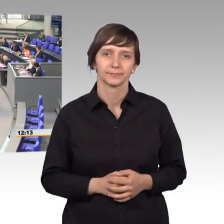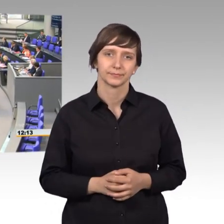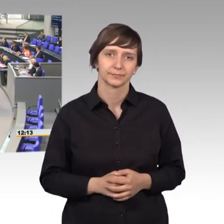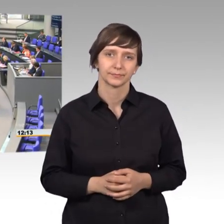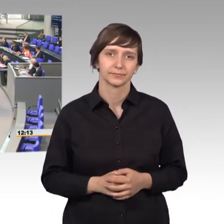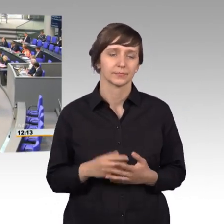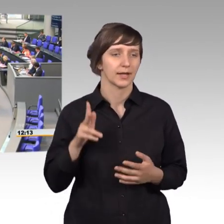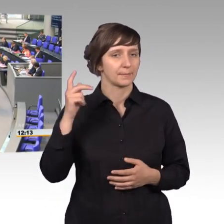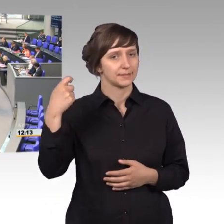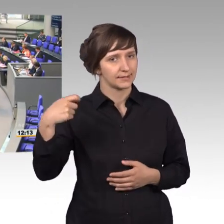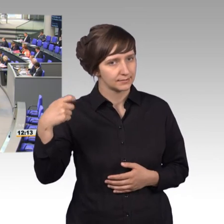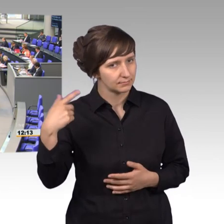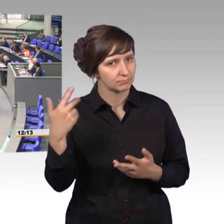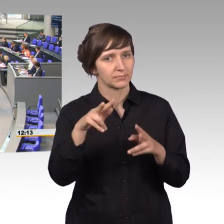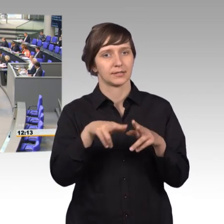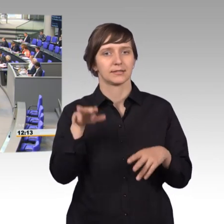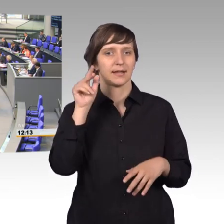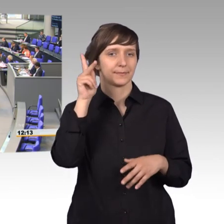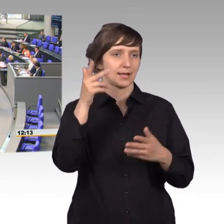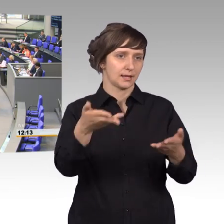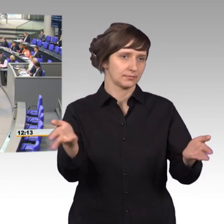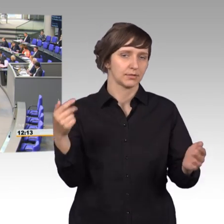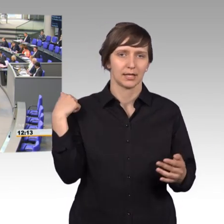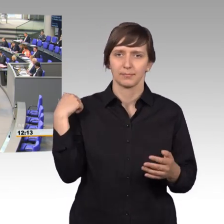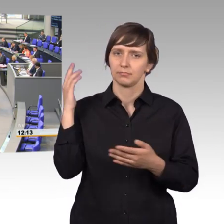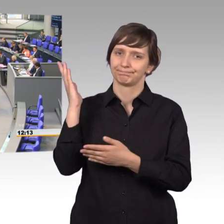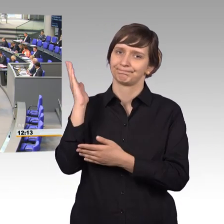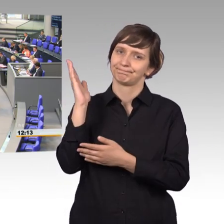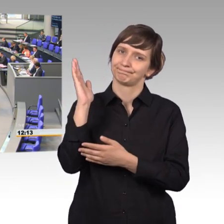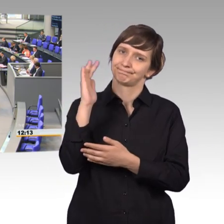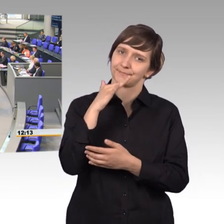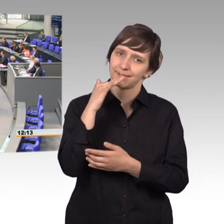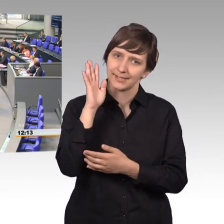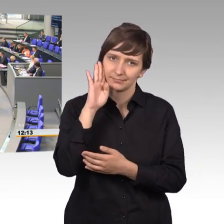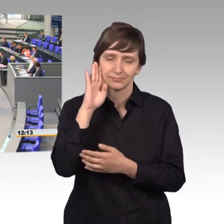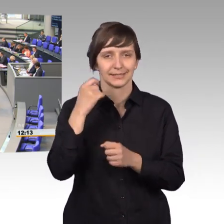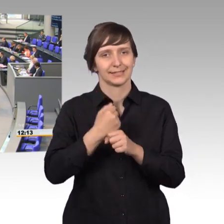Herr Präsident, sehr geehrte Damen und Herren, wir haben eine ganze Menge gehört eben im Tätigkeitsbericht. Und das gibt mir Gelegenheit